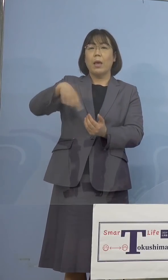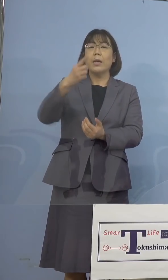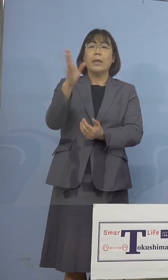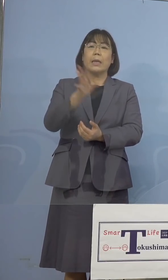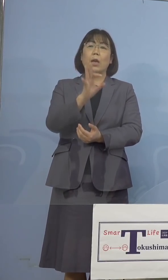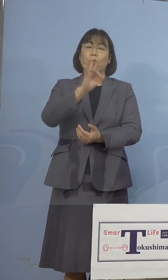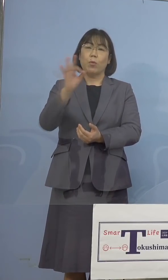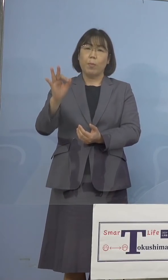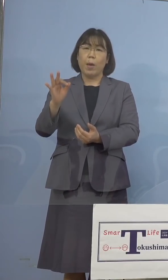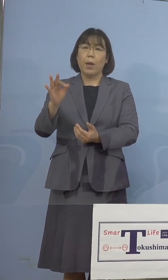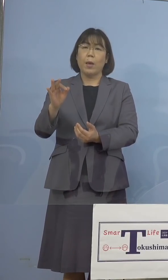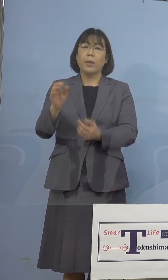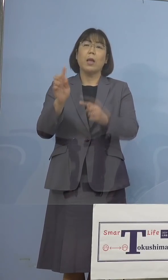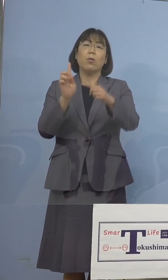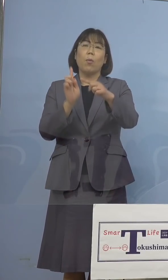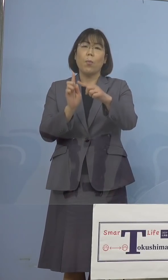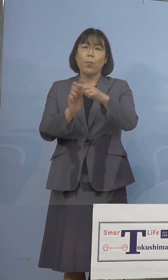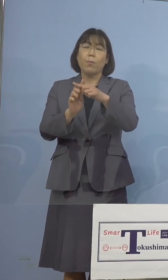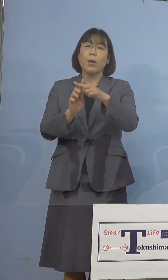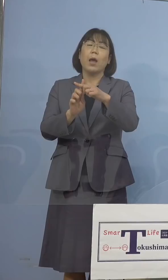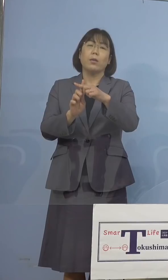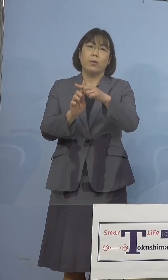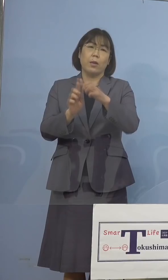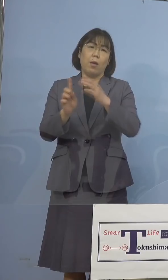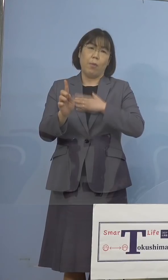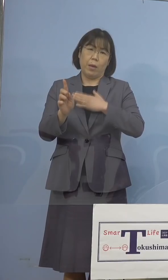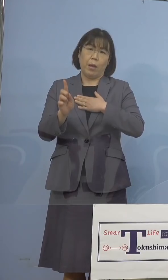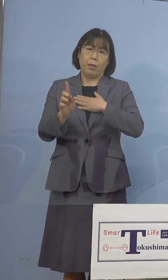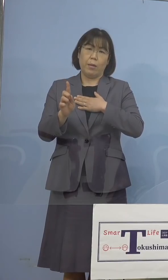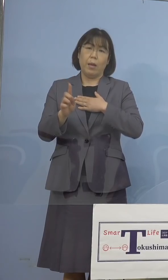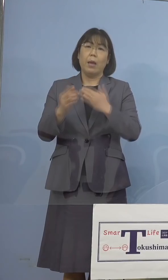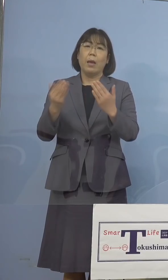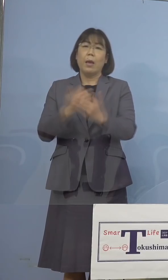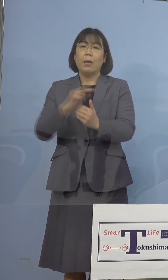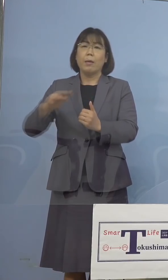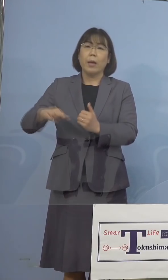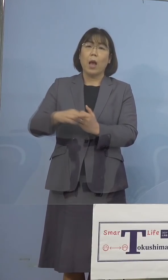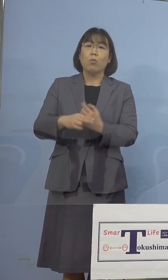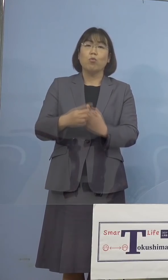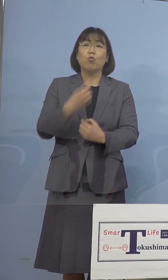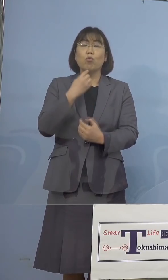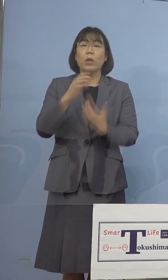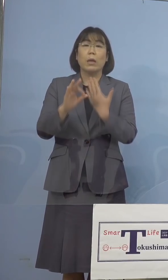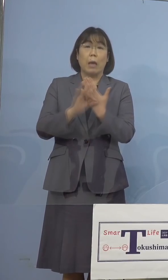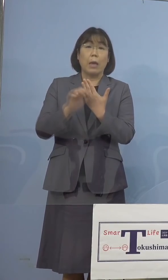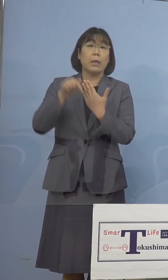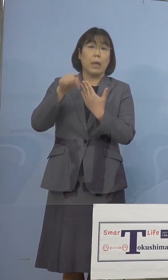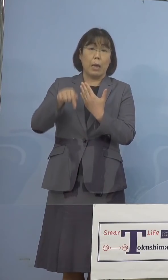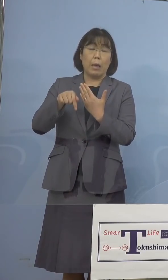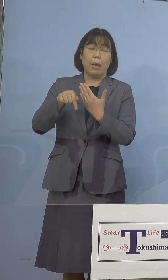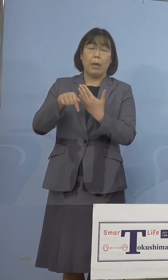陽性となったところであり、変異株 疑い例として国立感染症研究所に